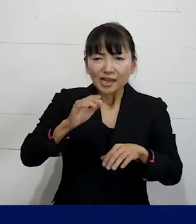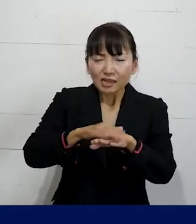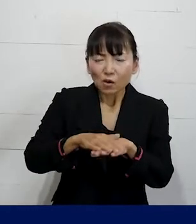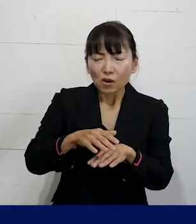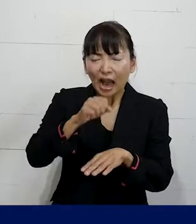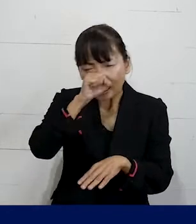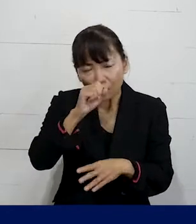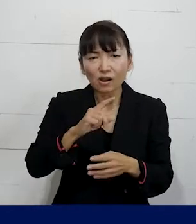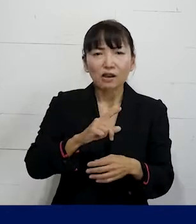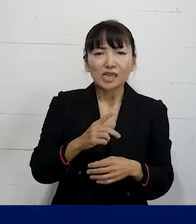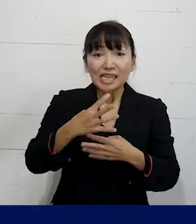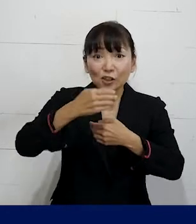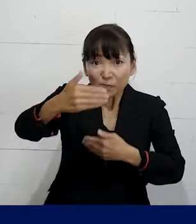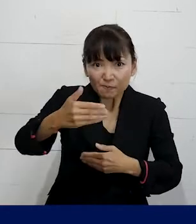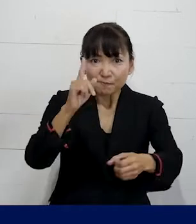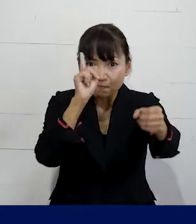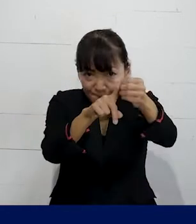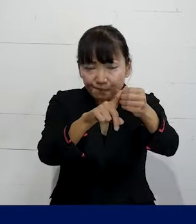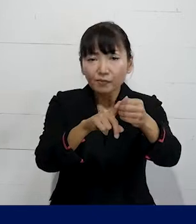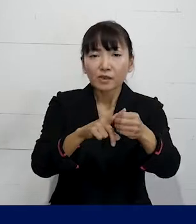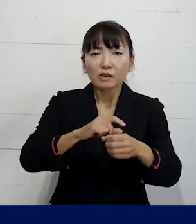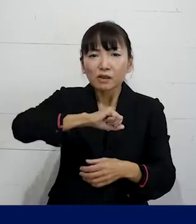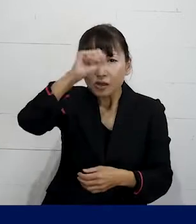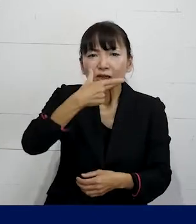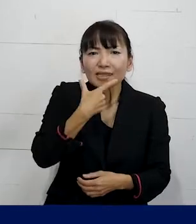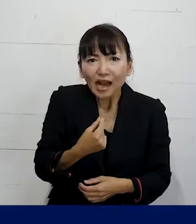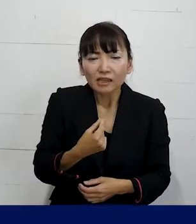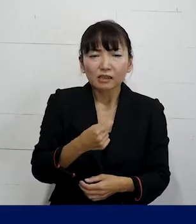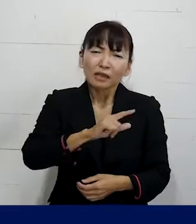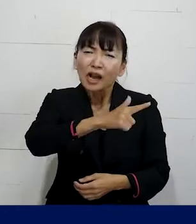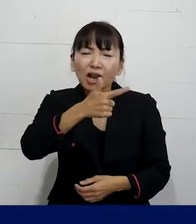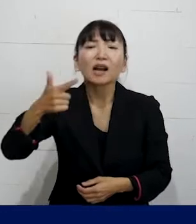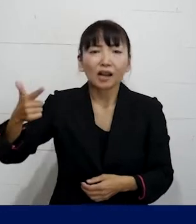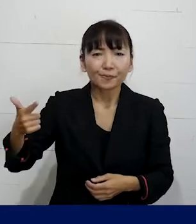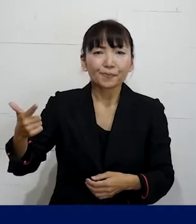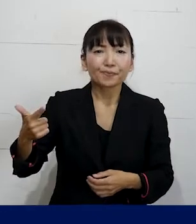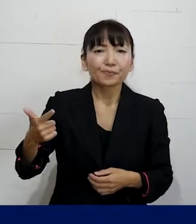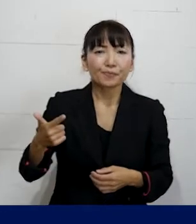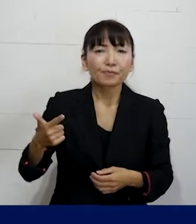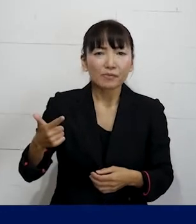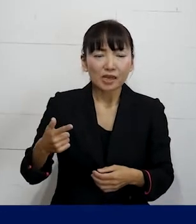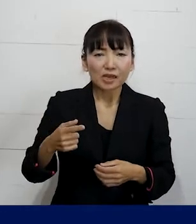いつ頃までにどんなことを 実現していくのかみたいなそういう作戦を